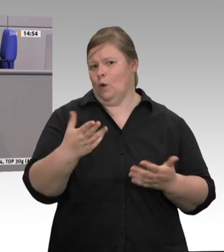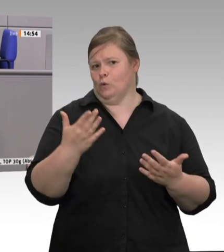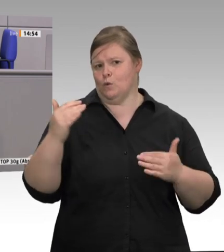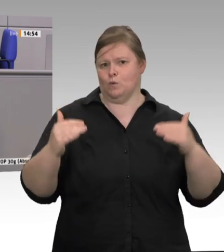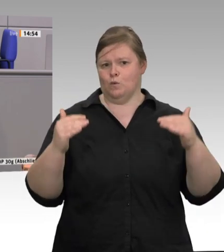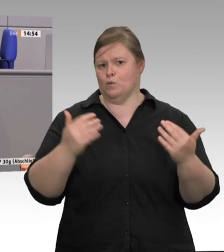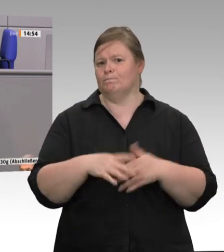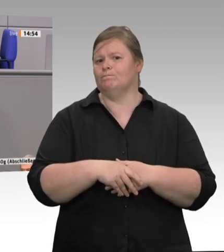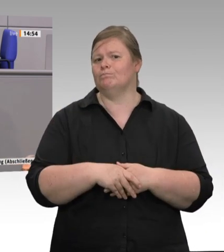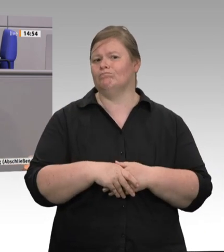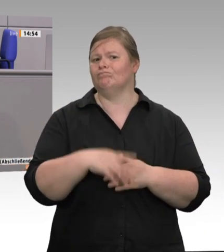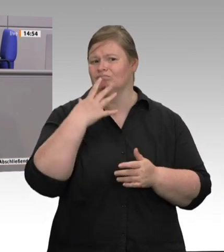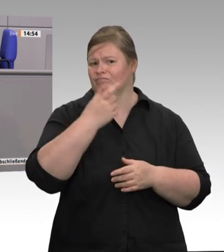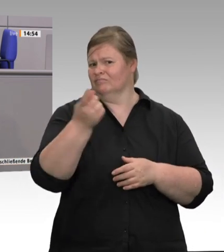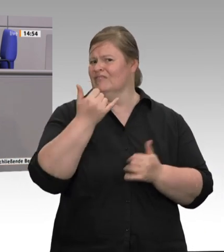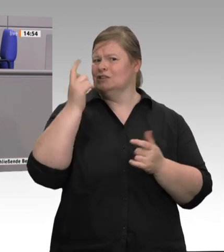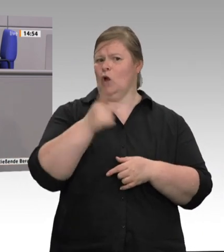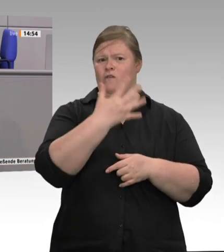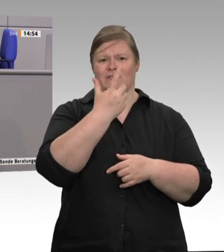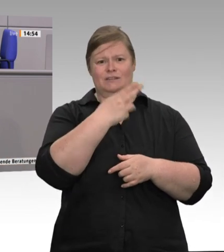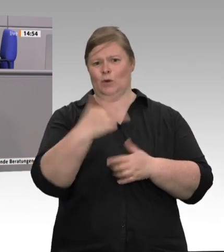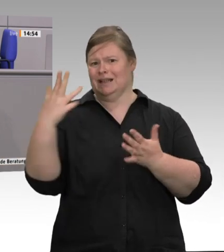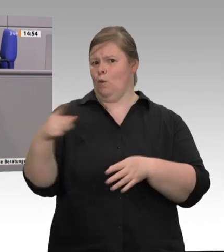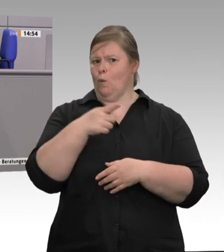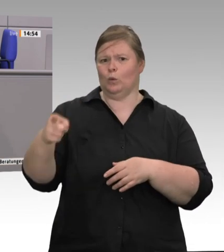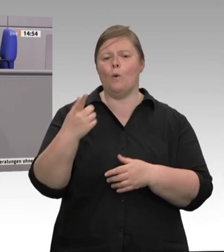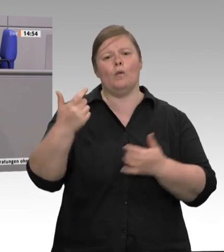Den Preis dieses Billigfleischsystems, den bezahlen die Menschen,